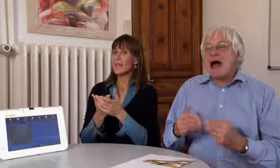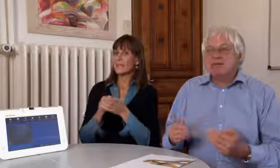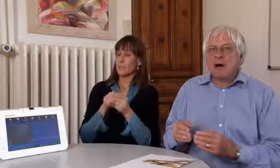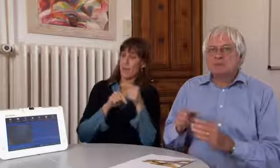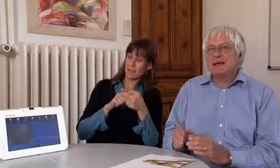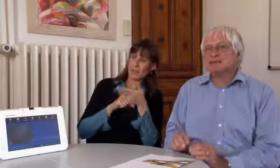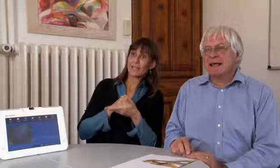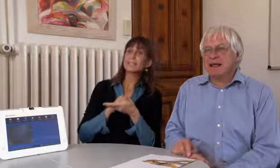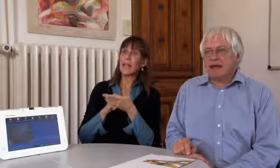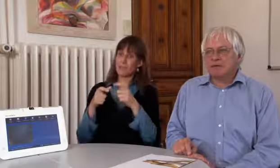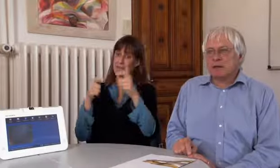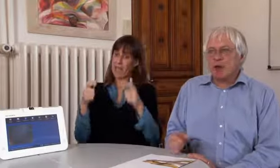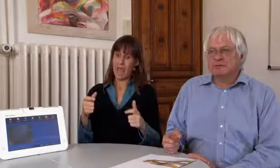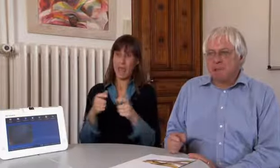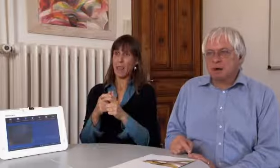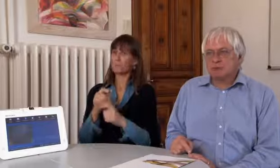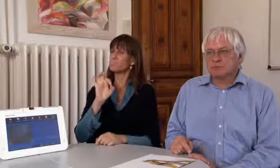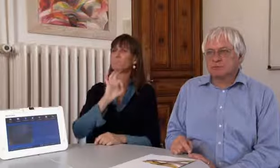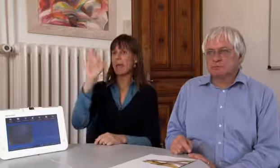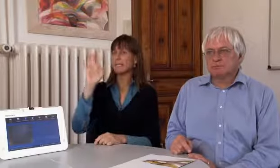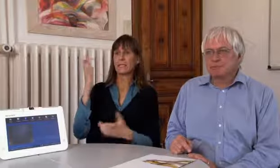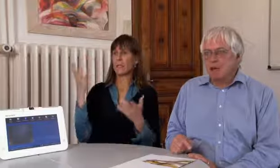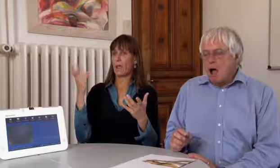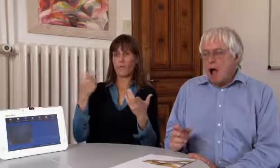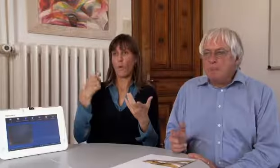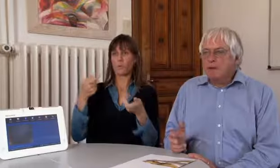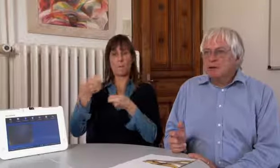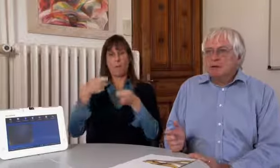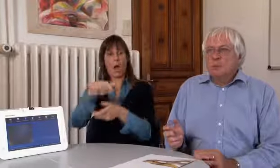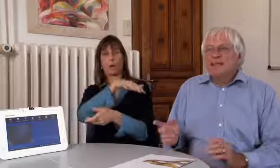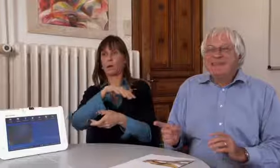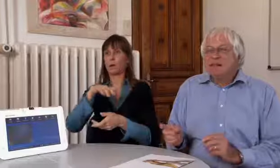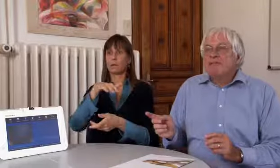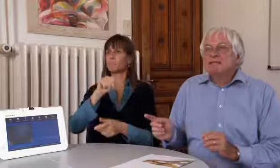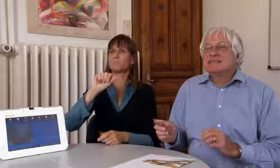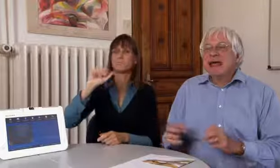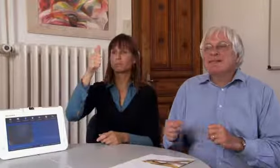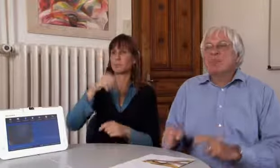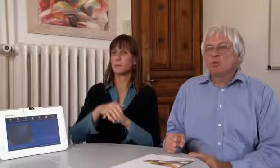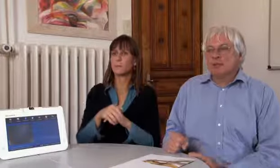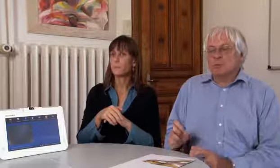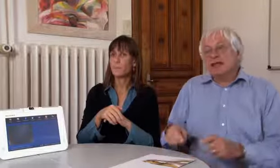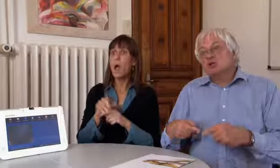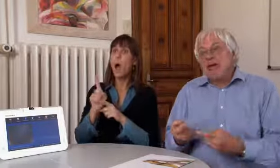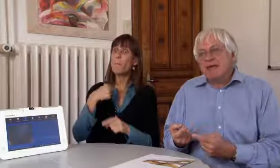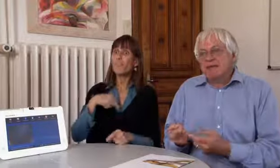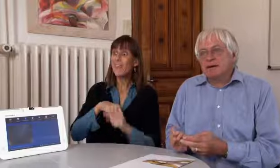Dieses Gerät ist im Moment das Beste, weitaus beste Gerät auf dem Markt.